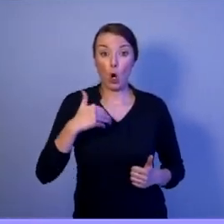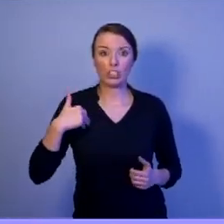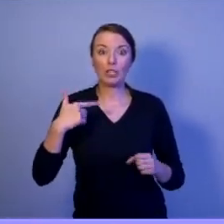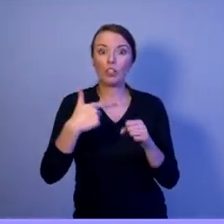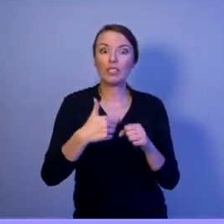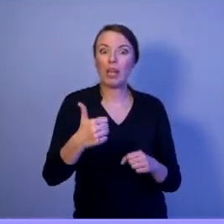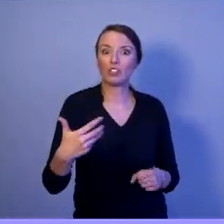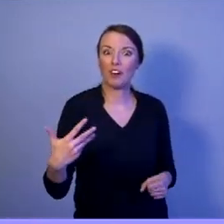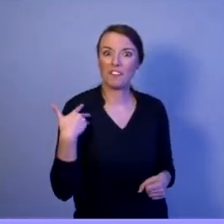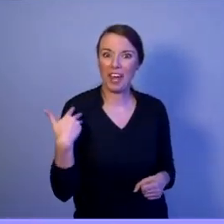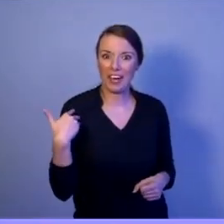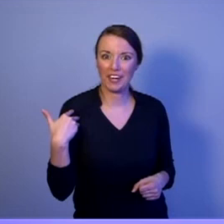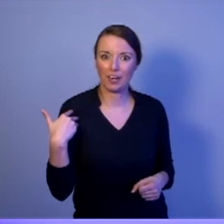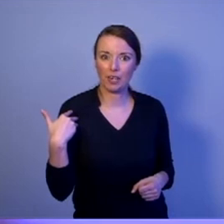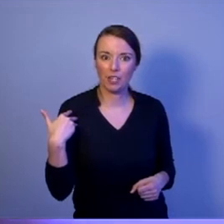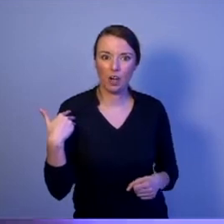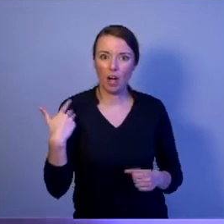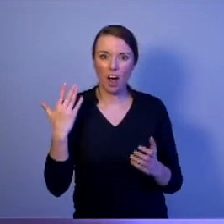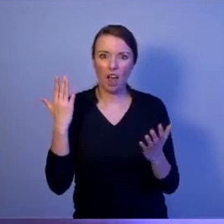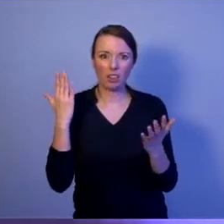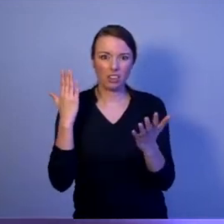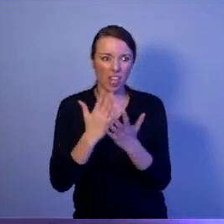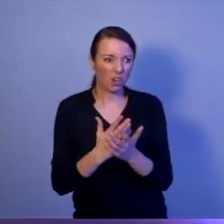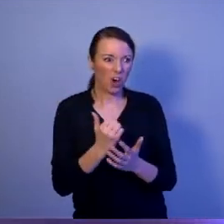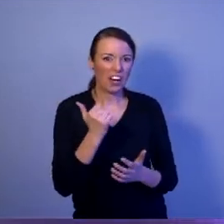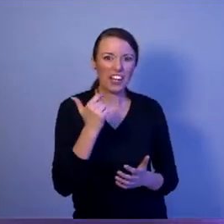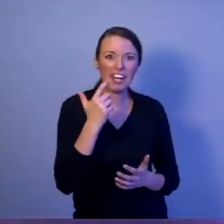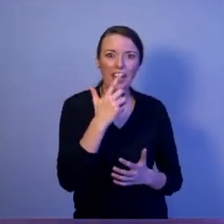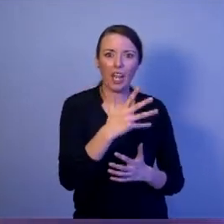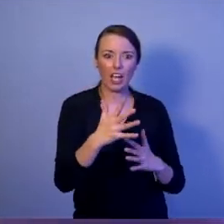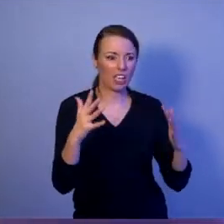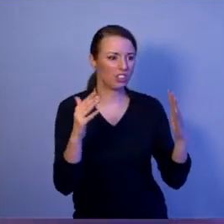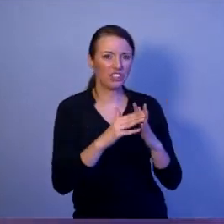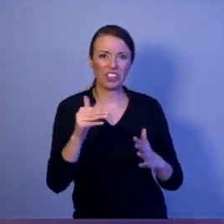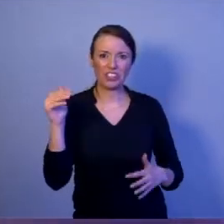mają w głównej mierze składać się z kilkudziesięciu tysięcy dziewczyn i chłopaków,